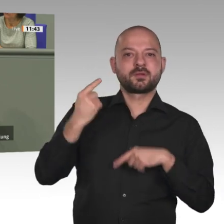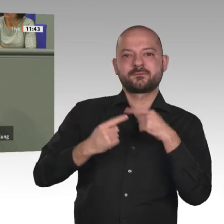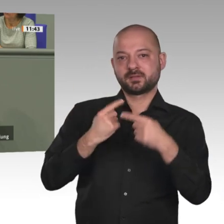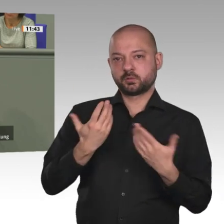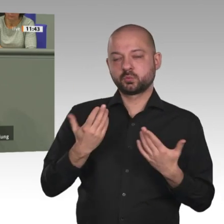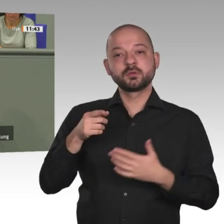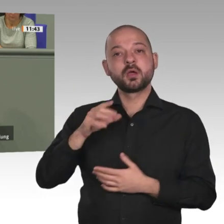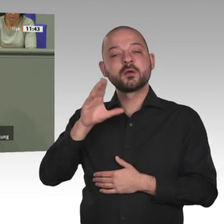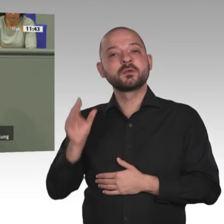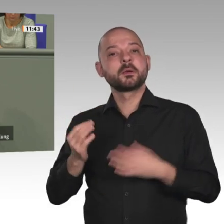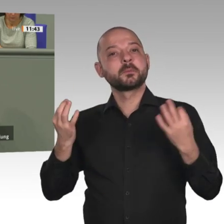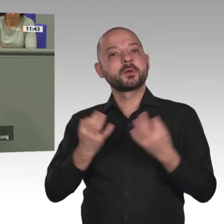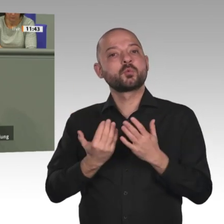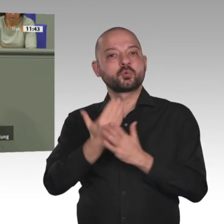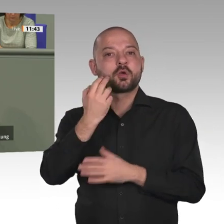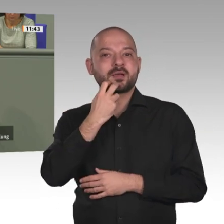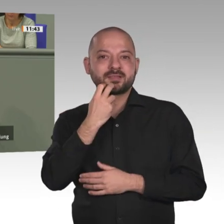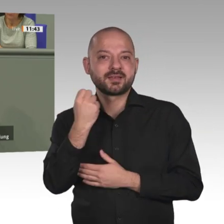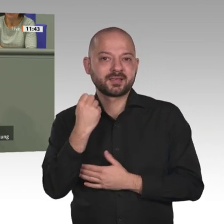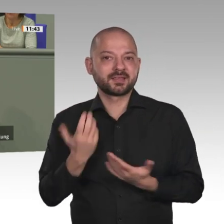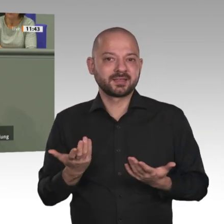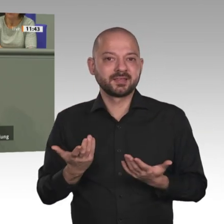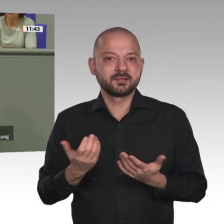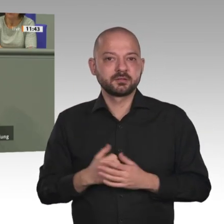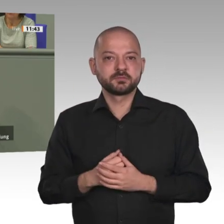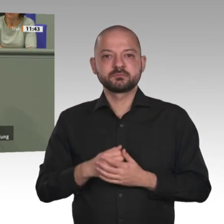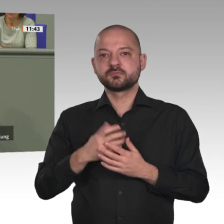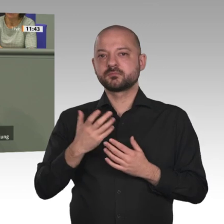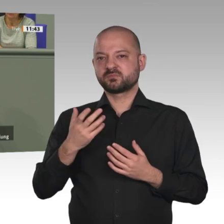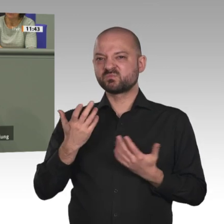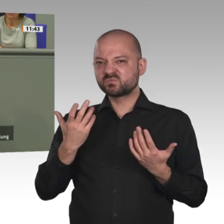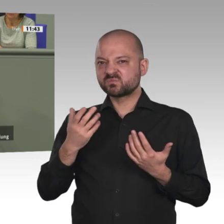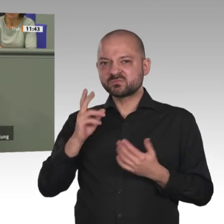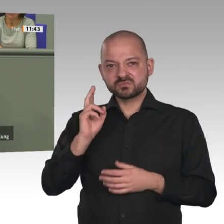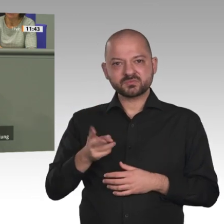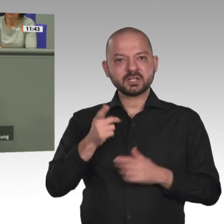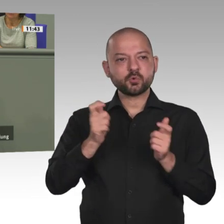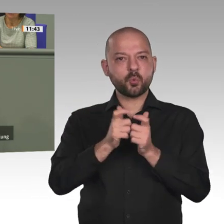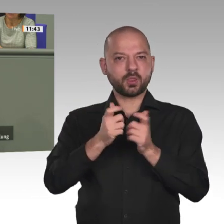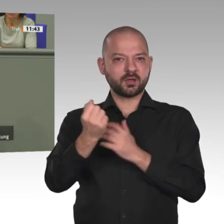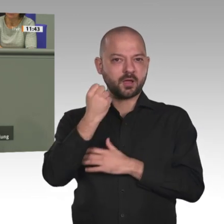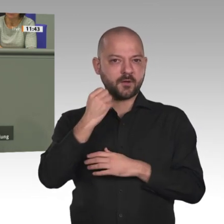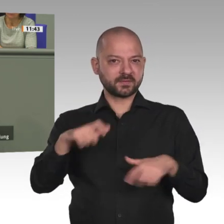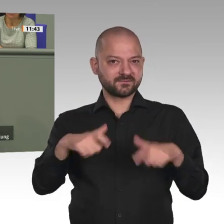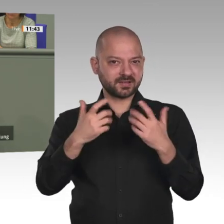Luft und ganz sicher Illusion. Wir wissen, was zu tun ist, aber wir tun es nicht. Viertens.